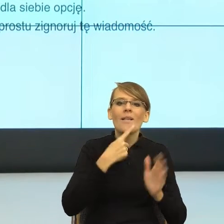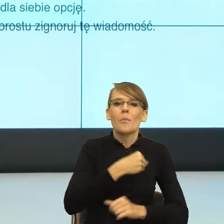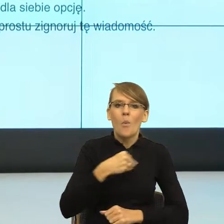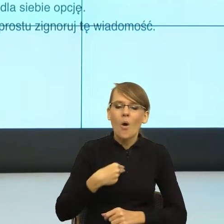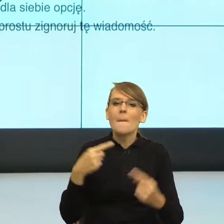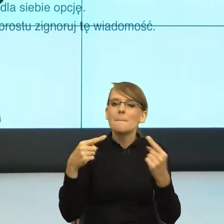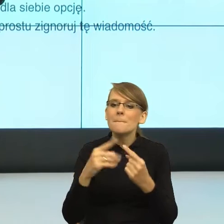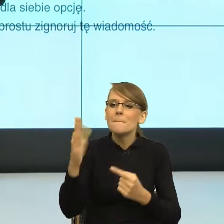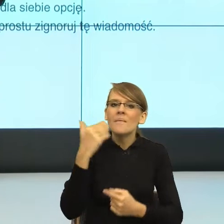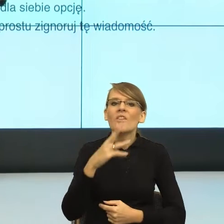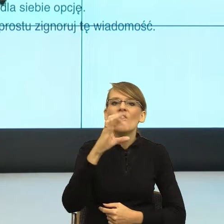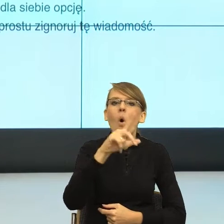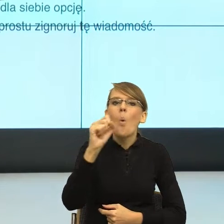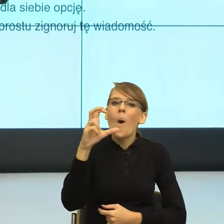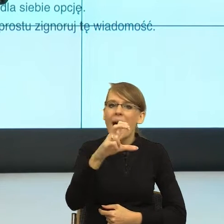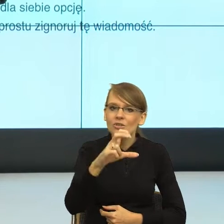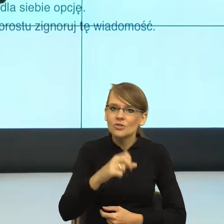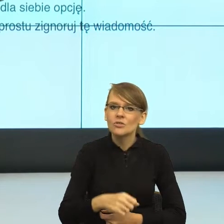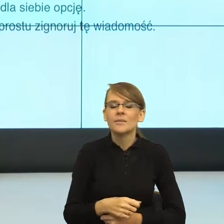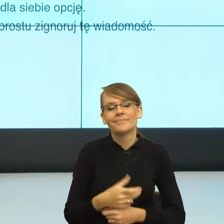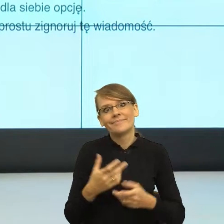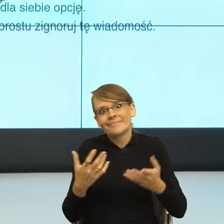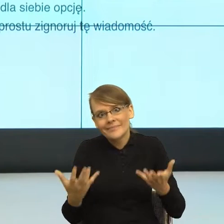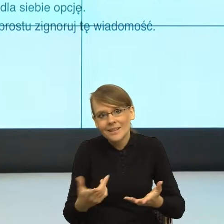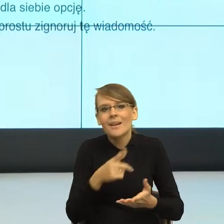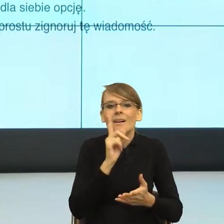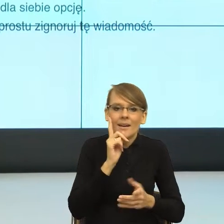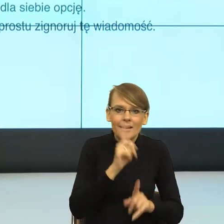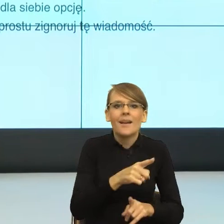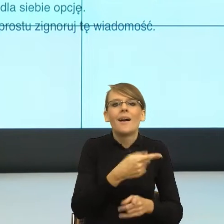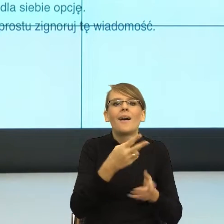i nie. Tak jest poprawnie. Ale znowu wołacz buduje większy